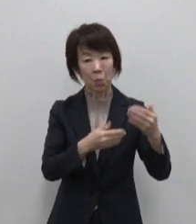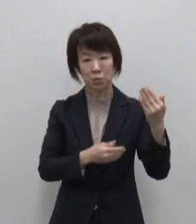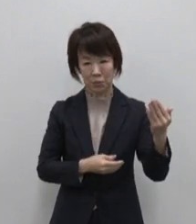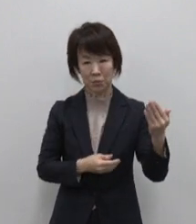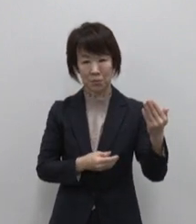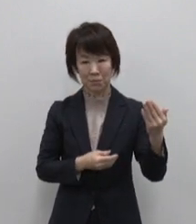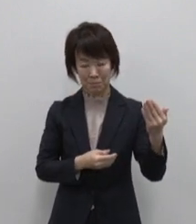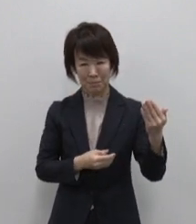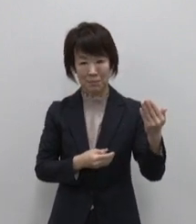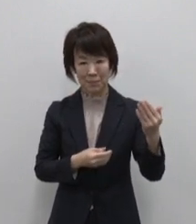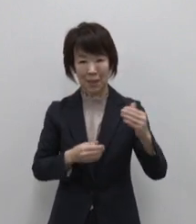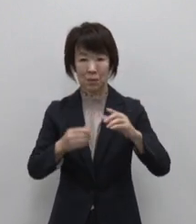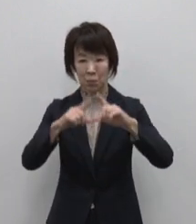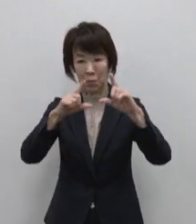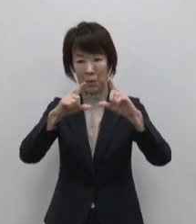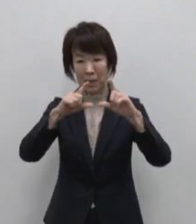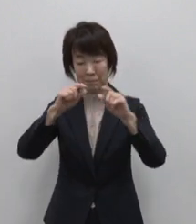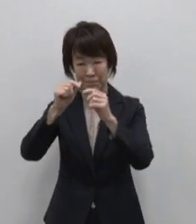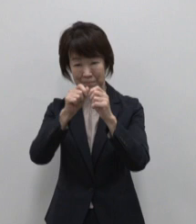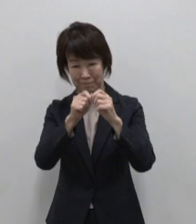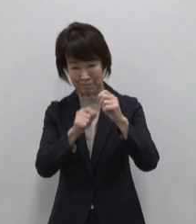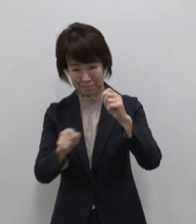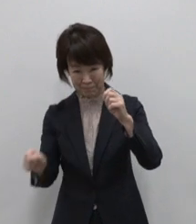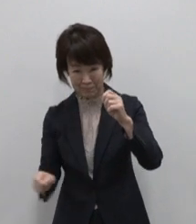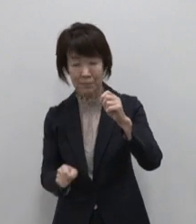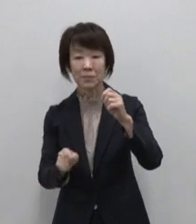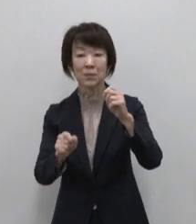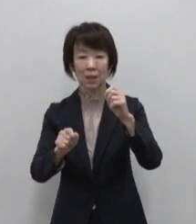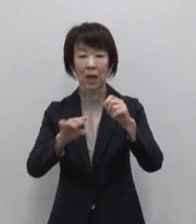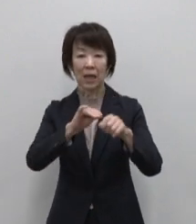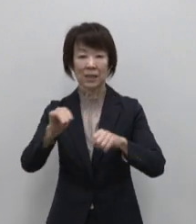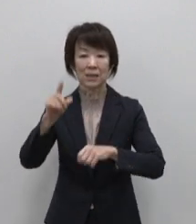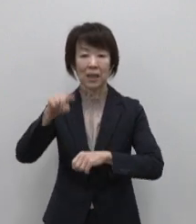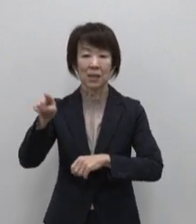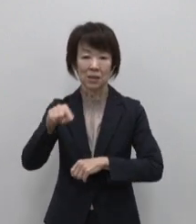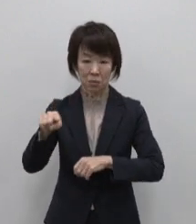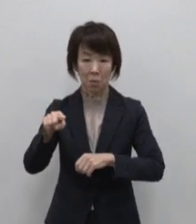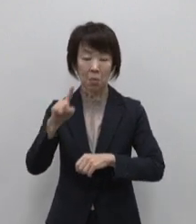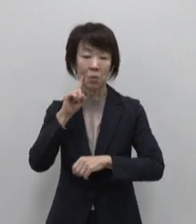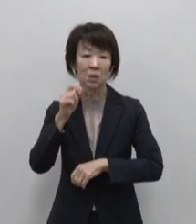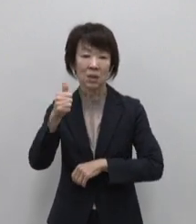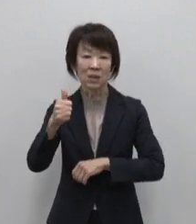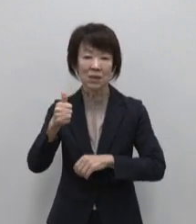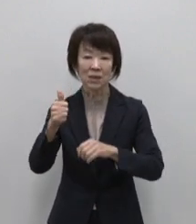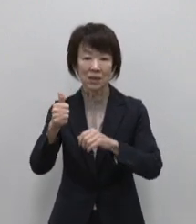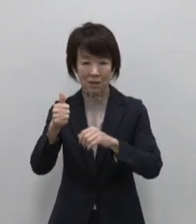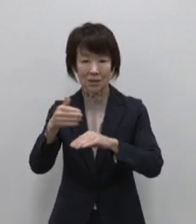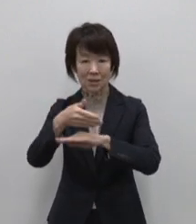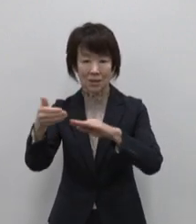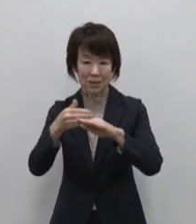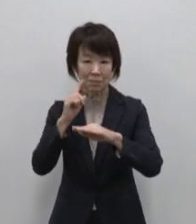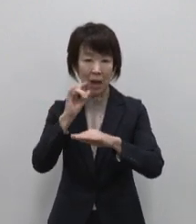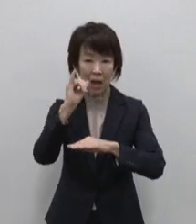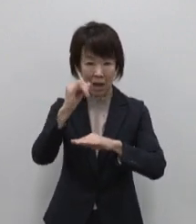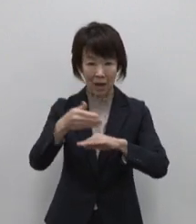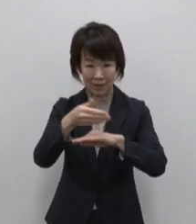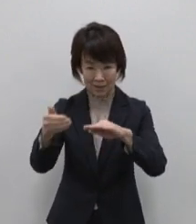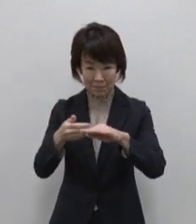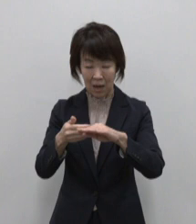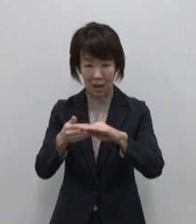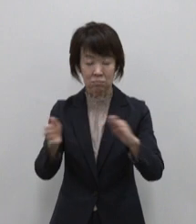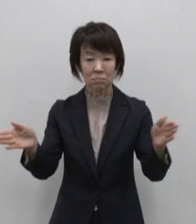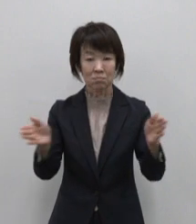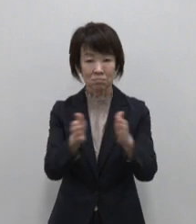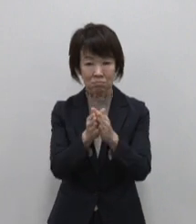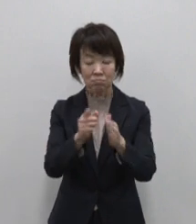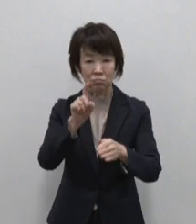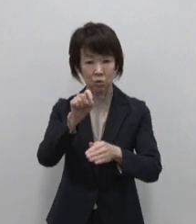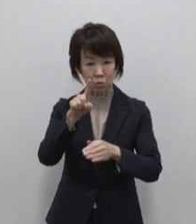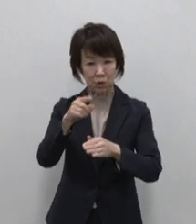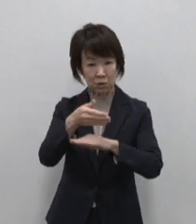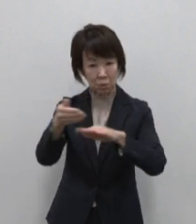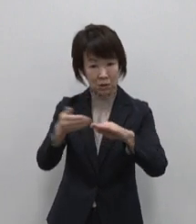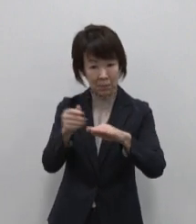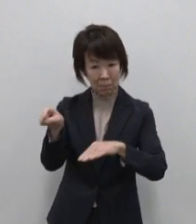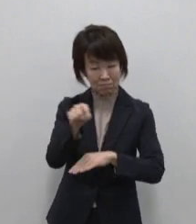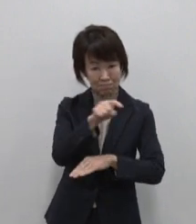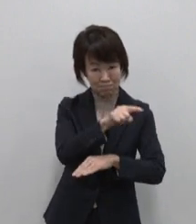都心から約1000km離れた小笠原諸島の 父島 母島の2島 計11島は 人々が暮らし